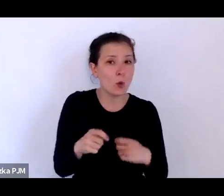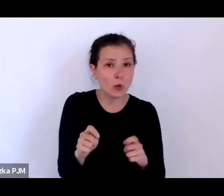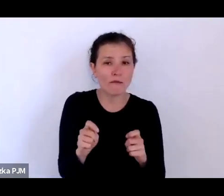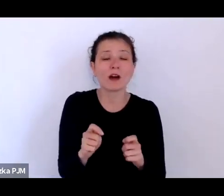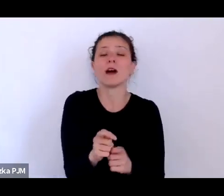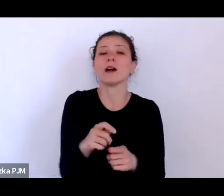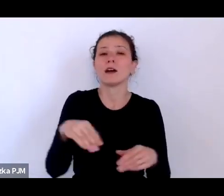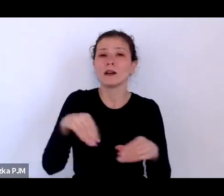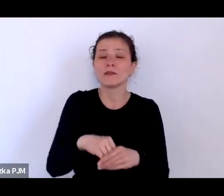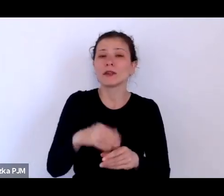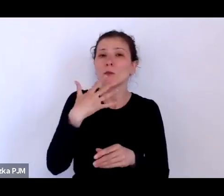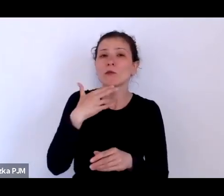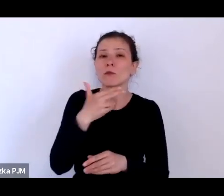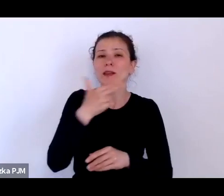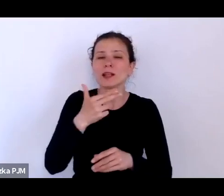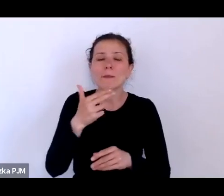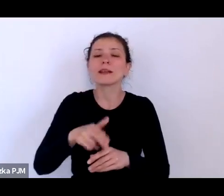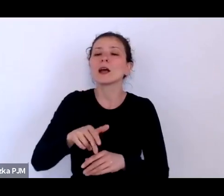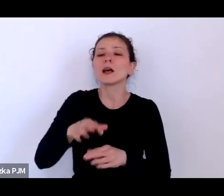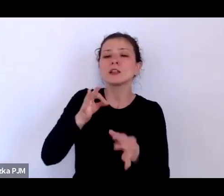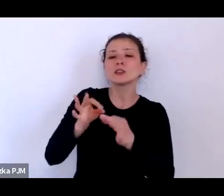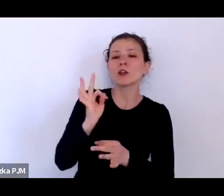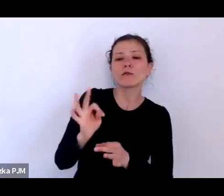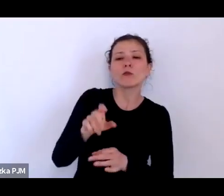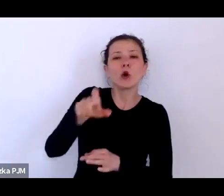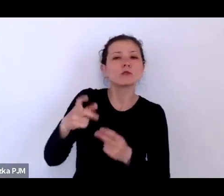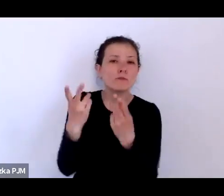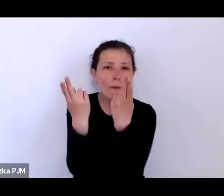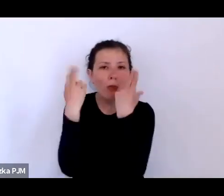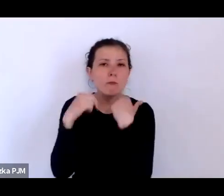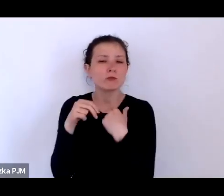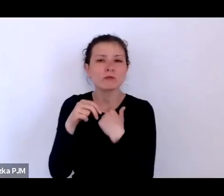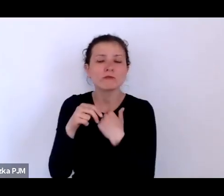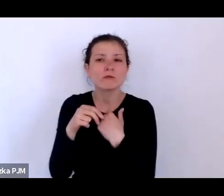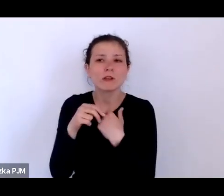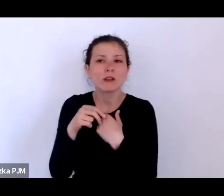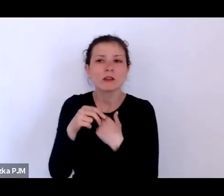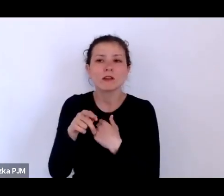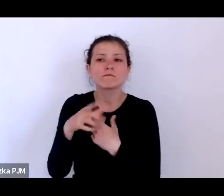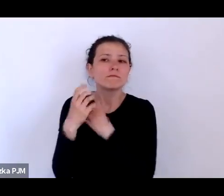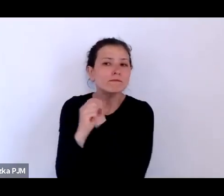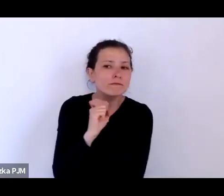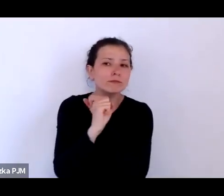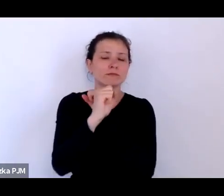o historii podporządkowanych, o tych, którzy nie mieli możliwości powiedzieć swoim głosem